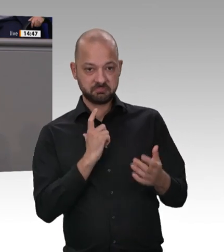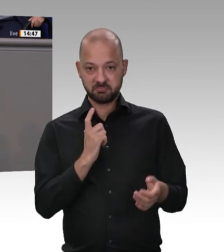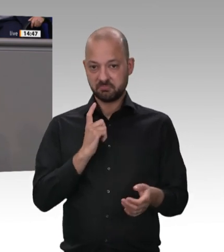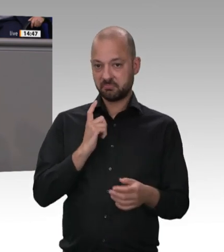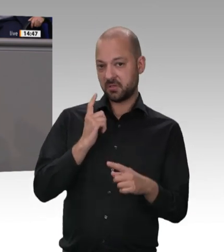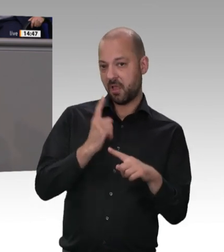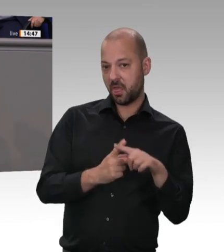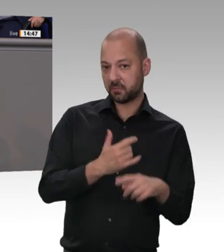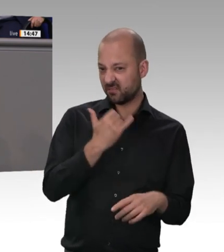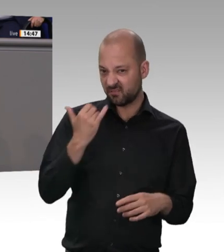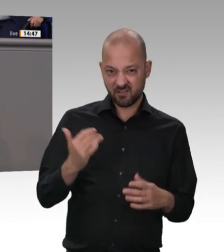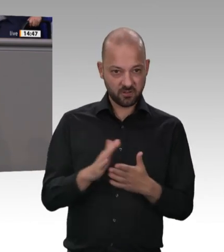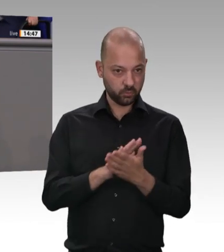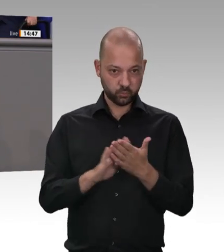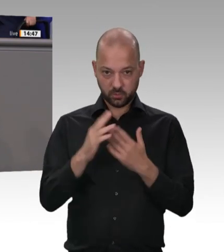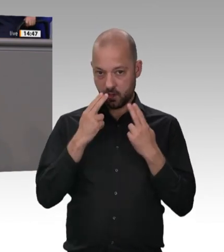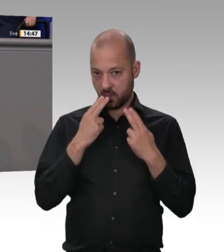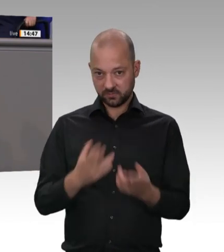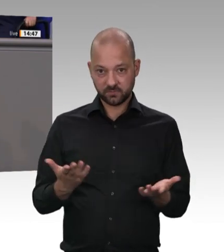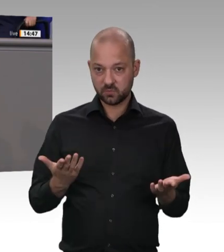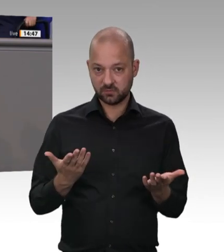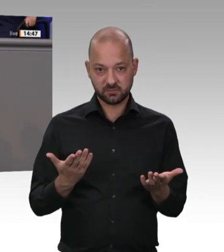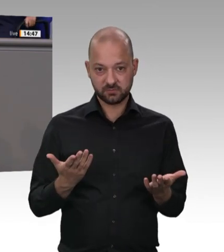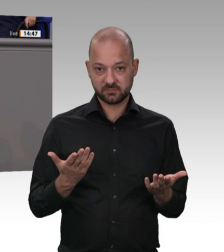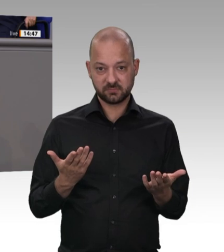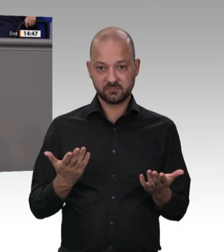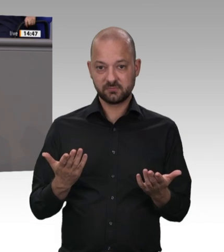wenn ihre Einhaltung nicht kontrolliert wird.“ Deswegen müssen aus unserer Sicht